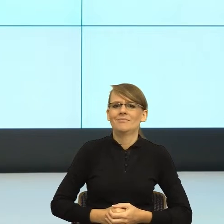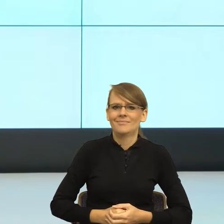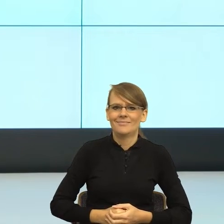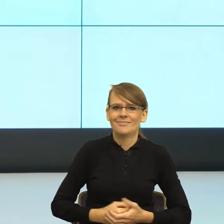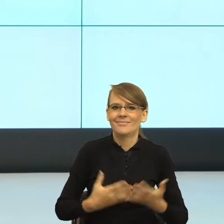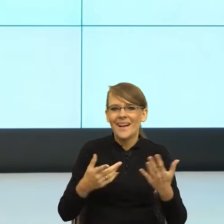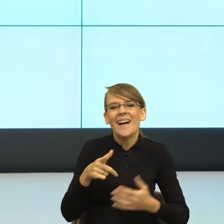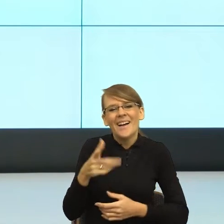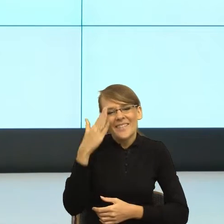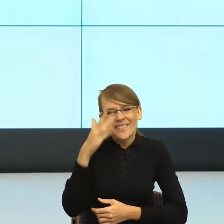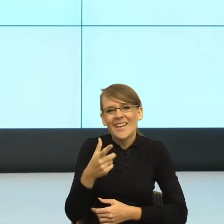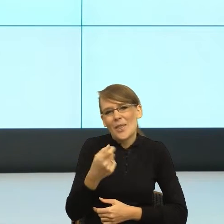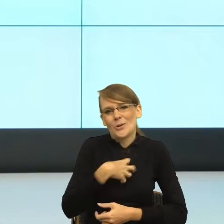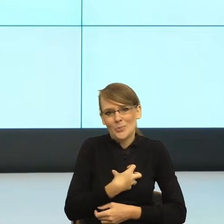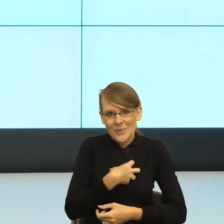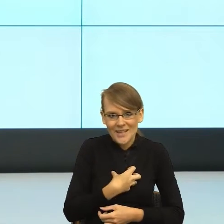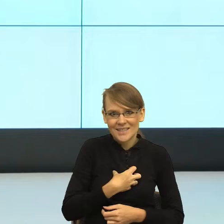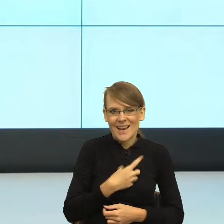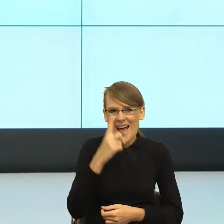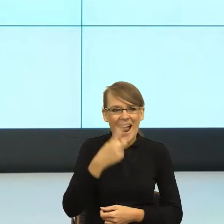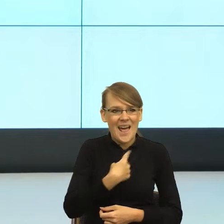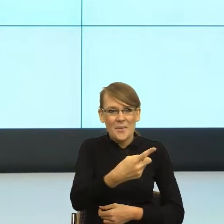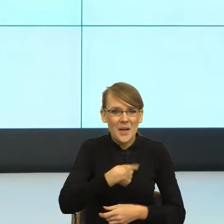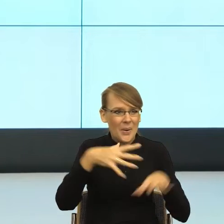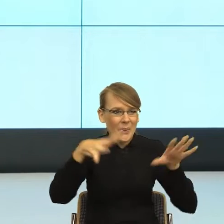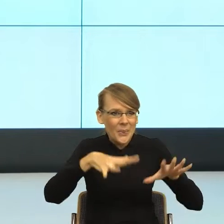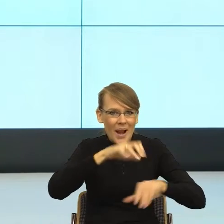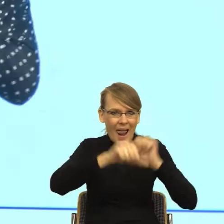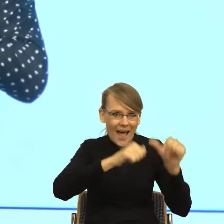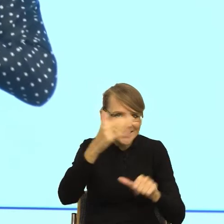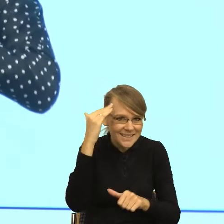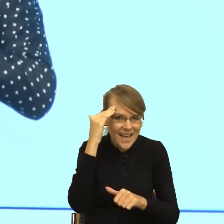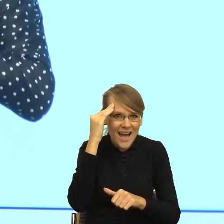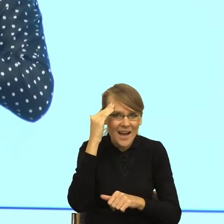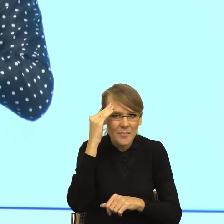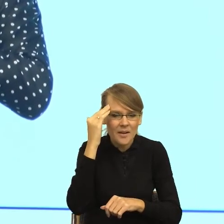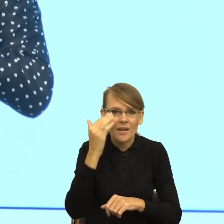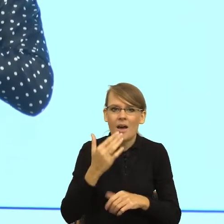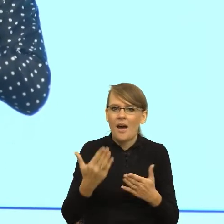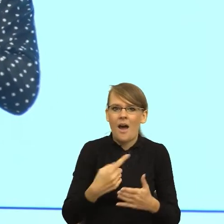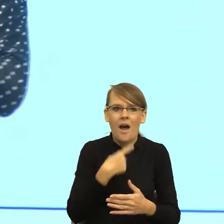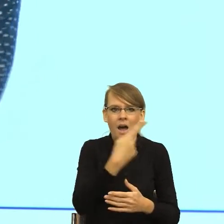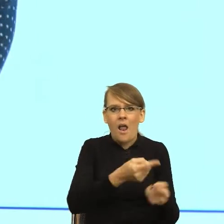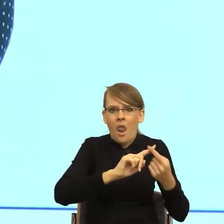że wiedząc Państwo, że znamy się prywatnie z panem Wojtkiem, równocześnie długość wypowiedzi jest odwrotnie proporcjonalna do naszej